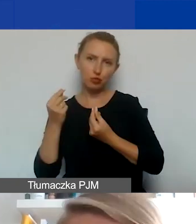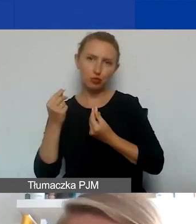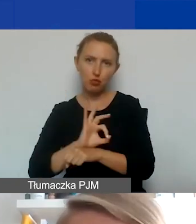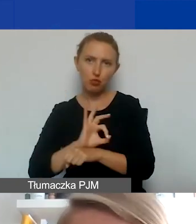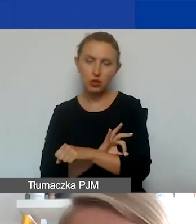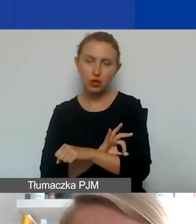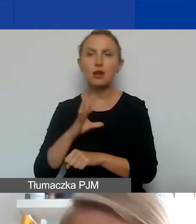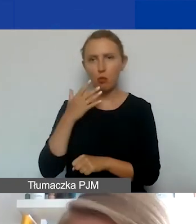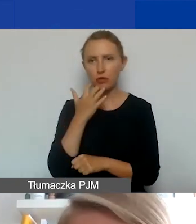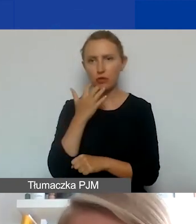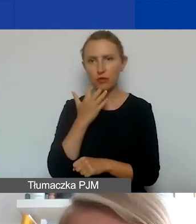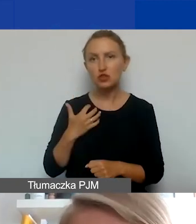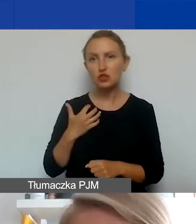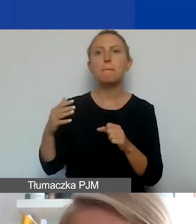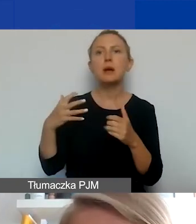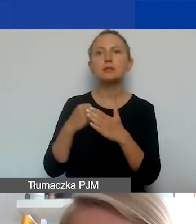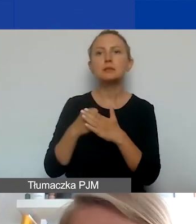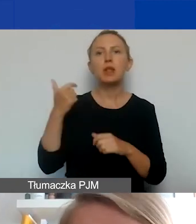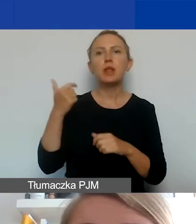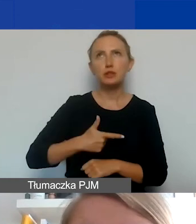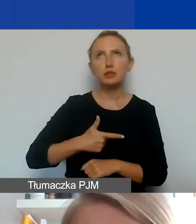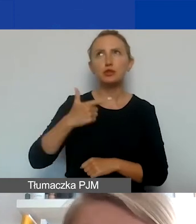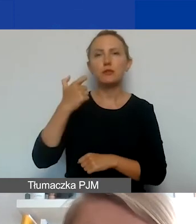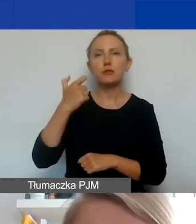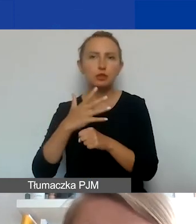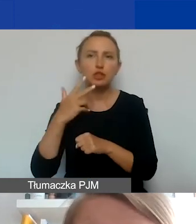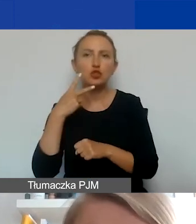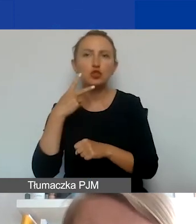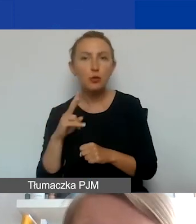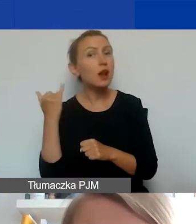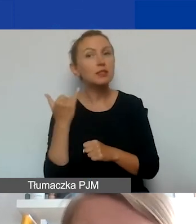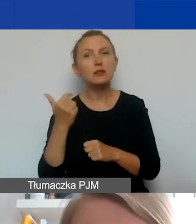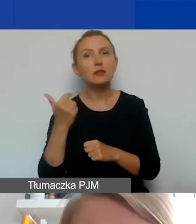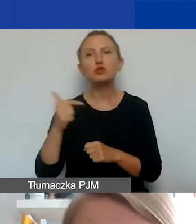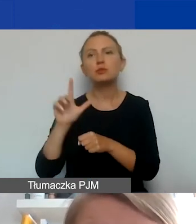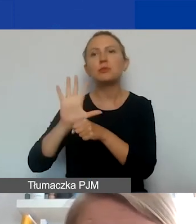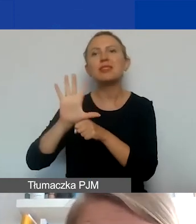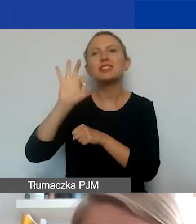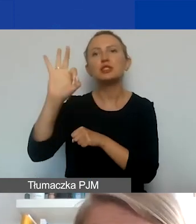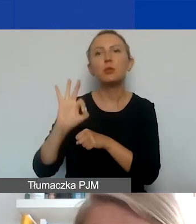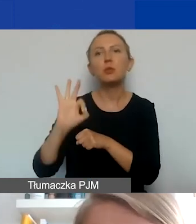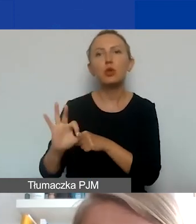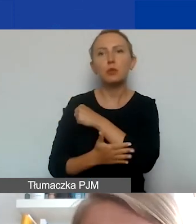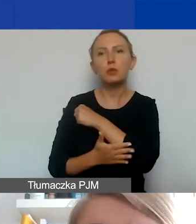jak to było mówione wcześniej, maksymalnie o 2250 euro. To zawsze musi być nie więcej niż 15% podstawowej kwoty grantu.